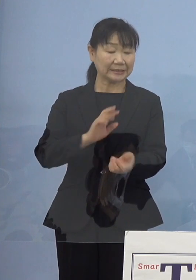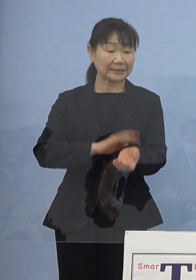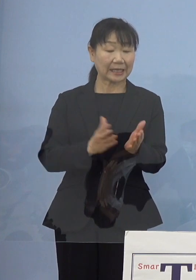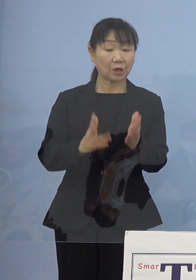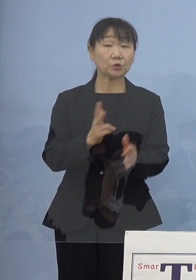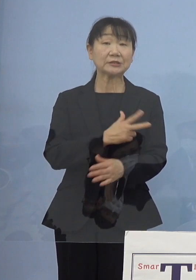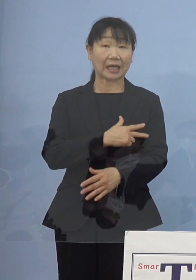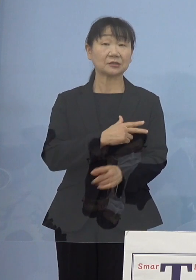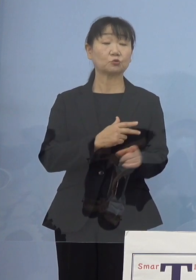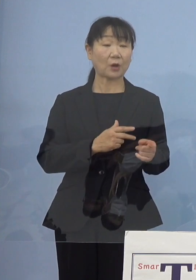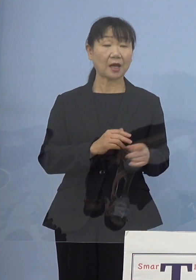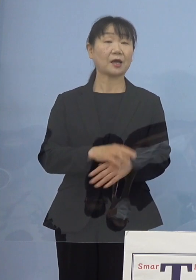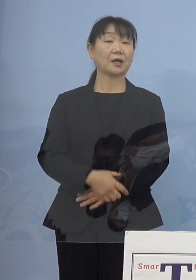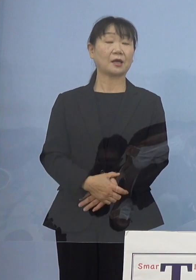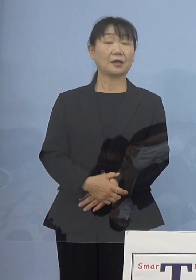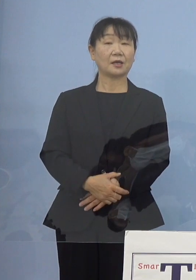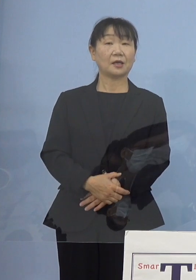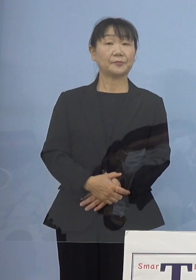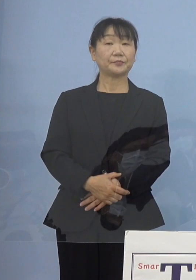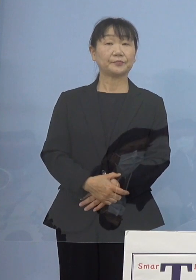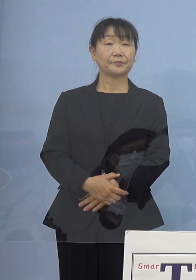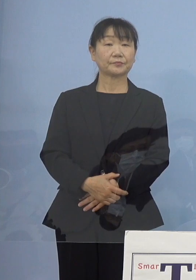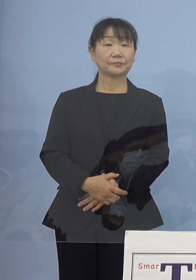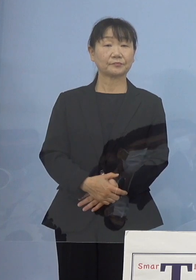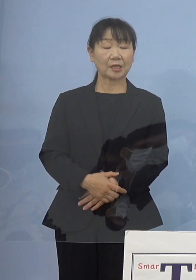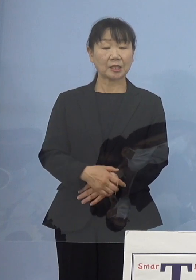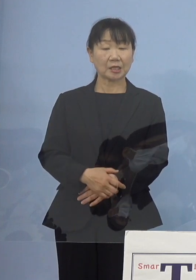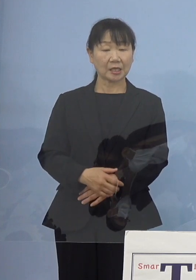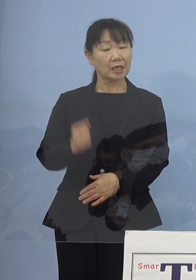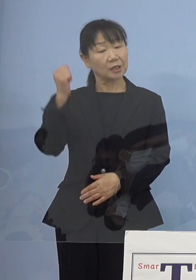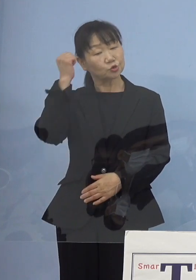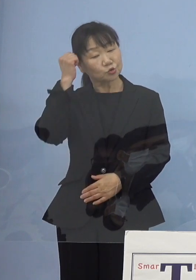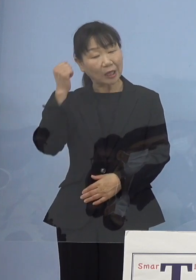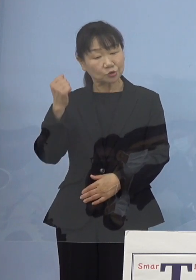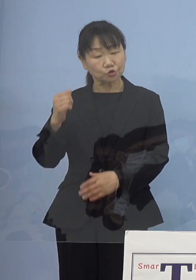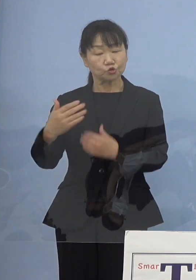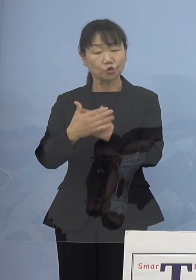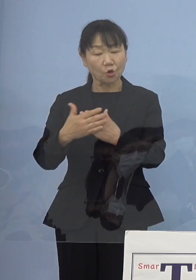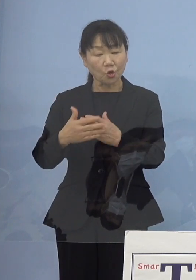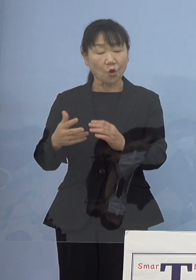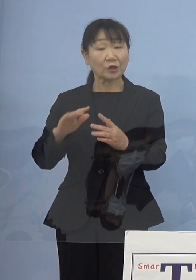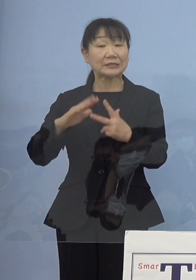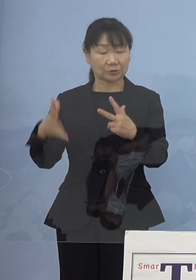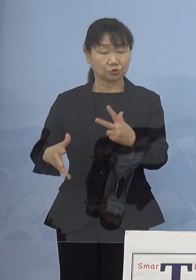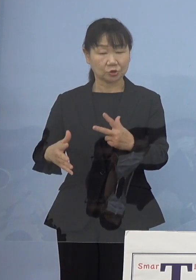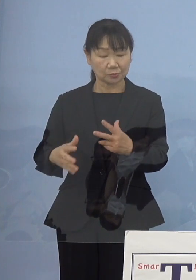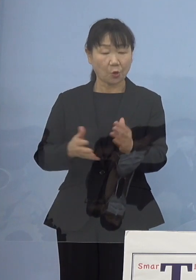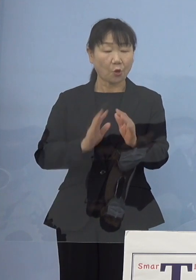例えば宿泊療養施設においても 看護師さん常駐していただくとか